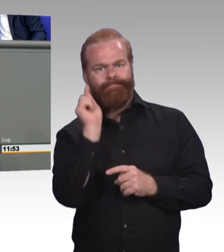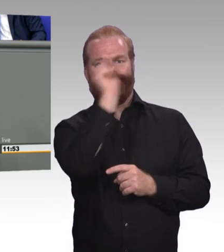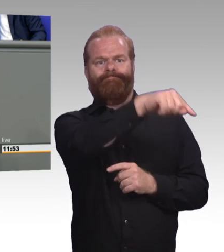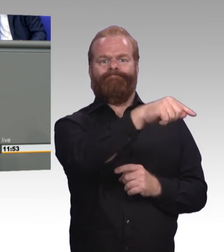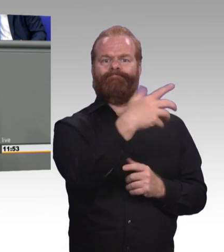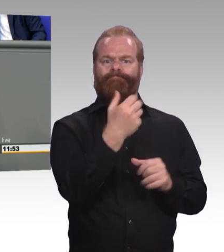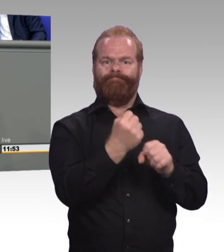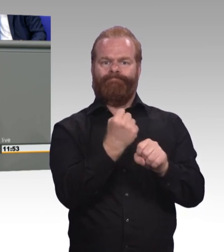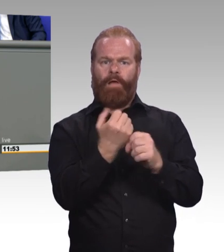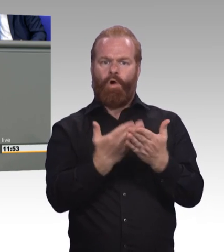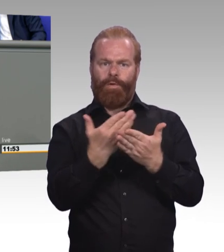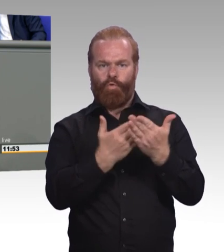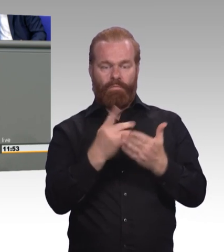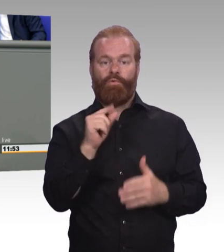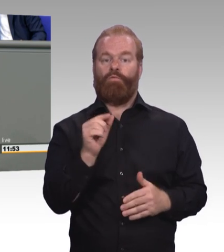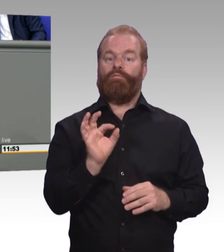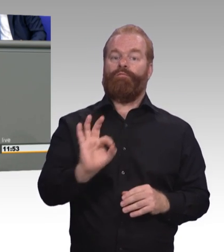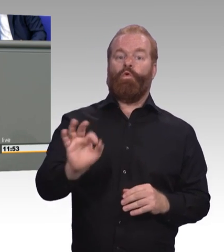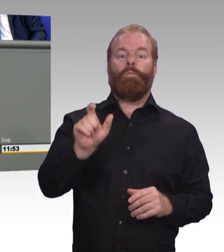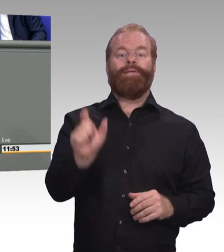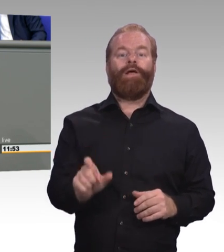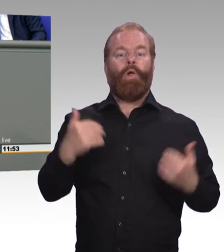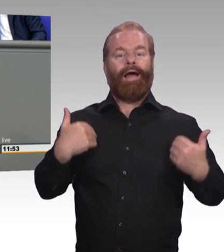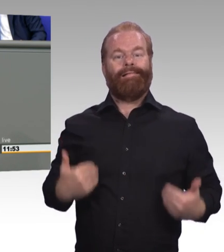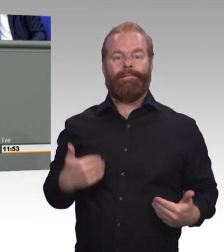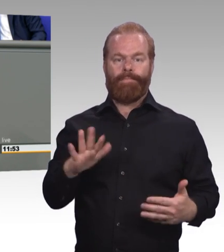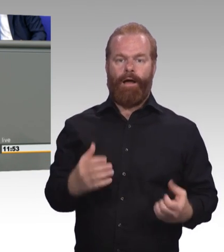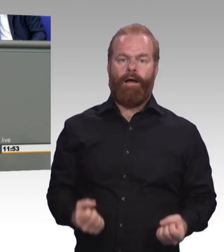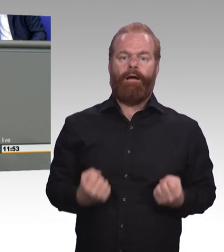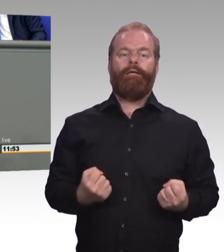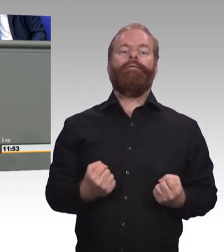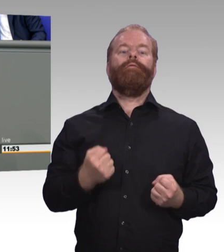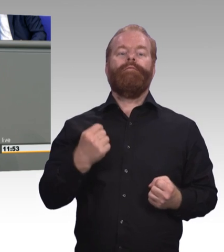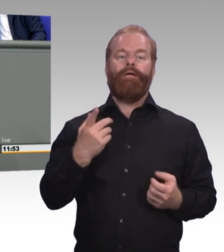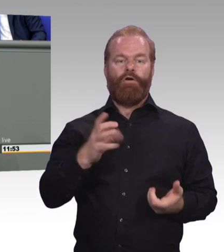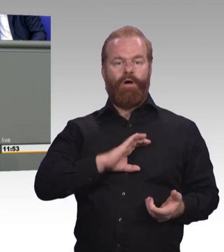Wir schlagen vor eine Art DAAD für die berufliche Bildung, ein Institut, was Betriebe, Berufsschulen